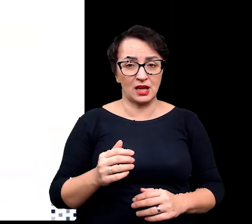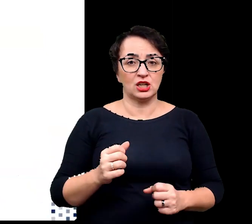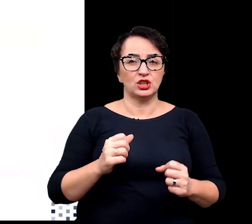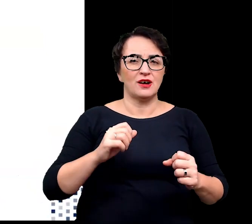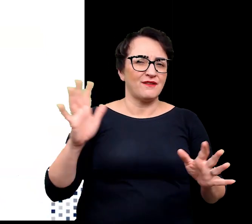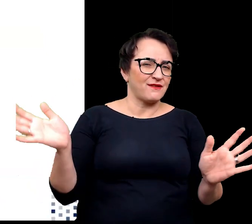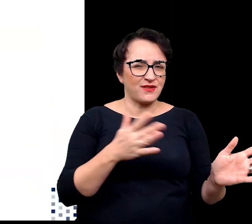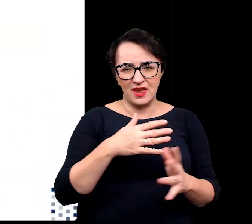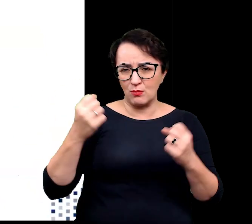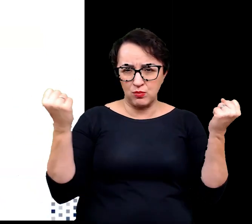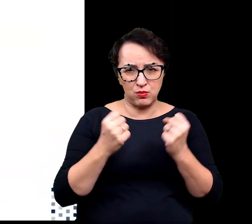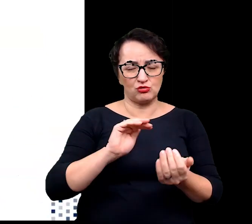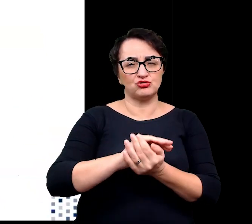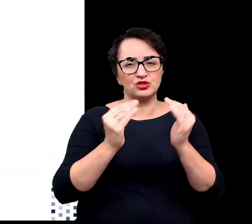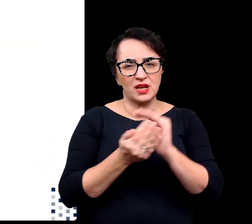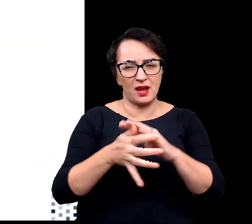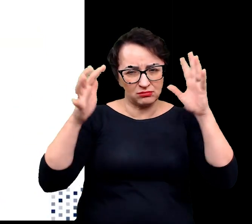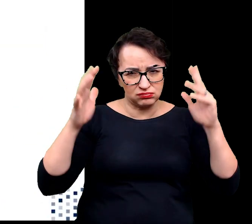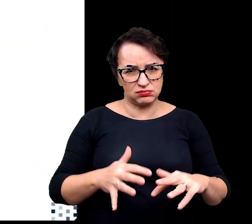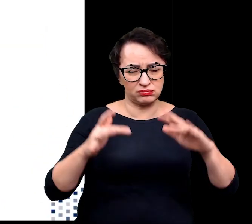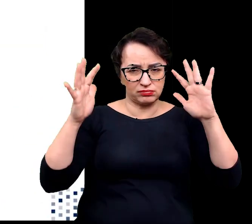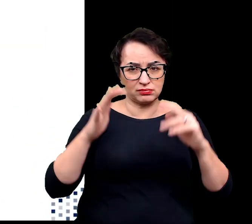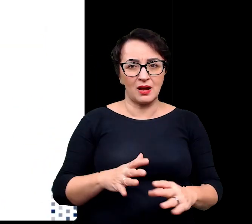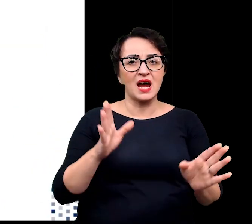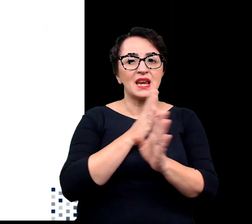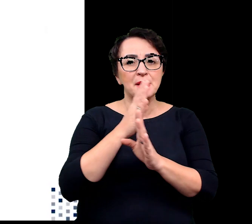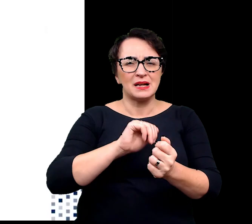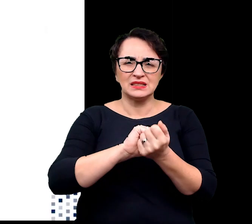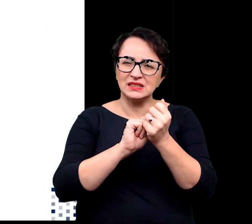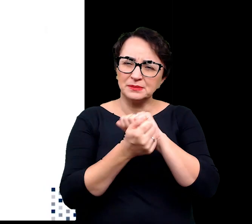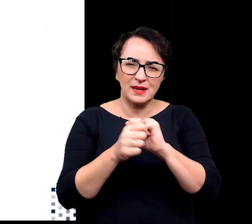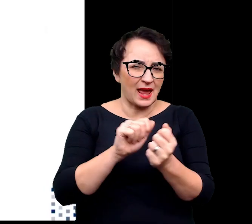Dodatkowo klimat ten zmienia się bardzo dynamicznie i z dużymi amplitudami,